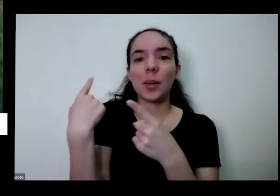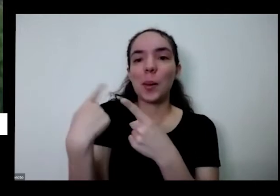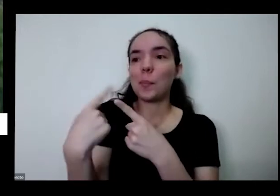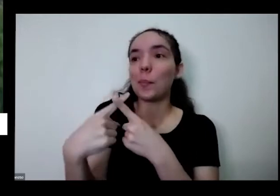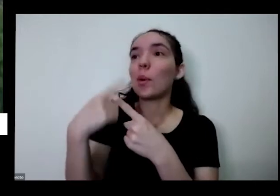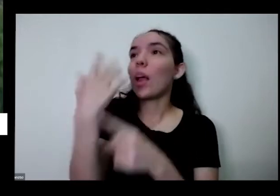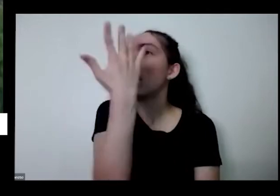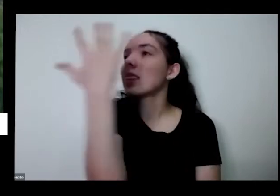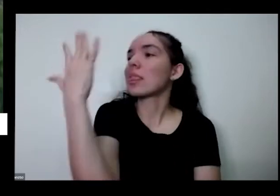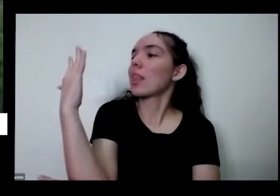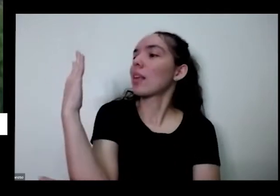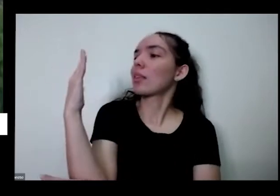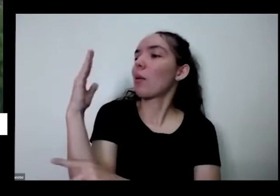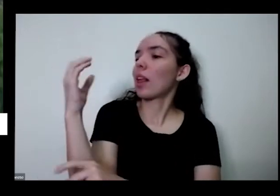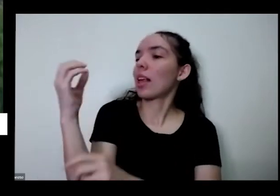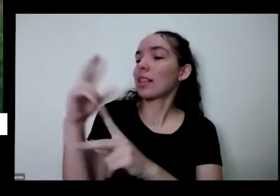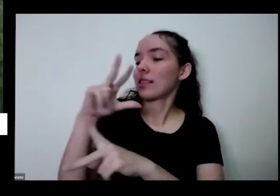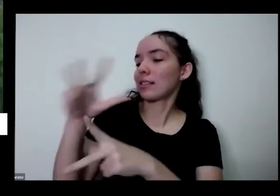que a natureza nos dá muita generosidade e